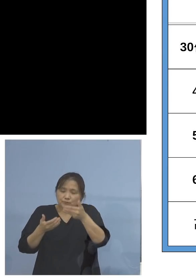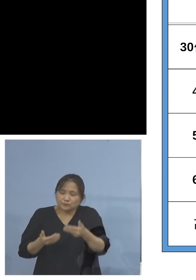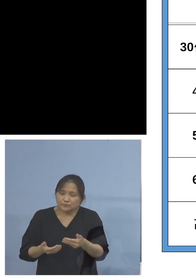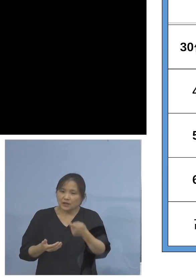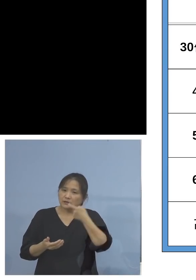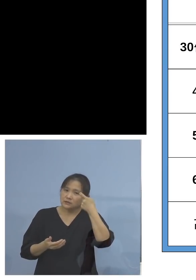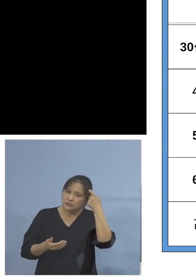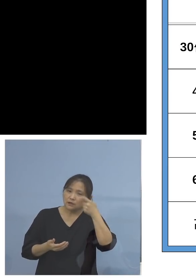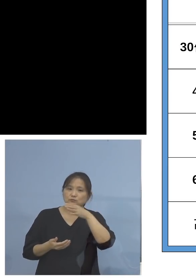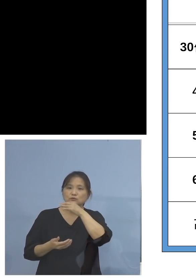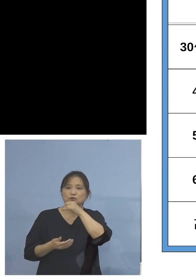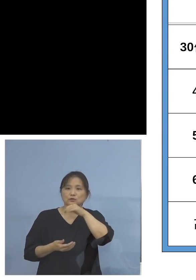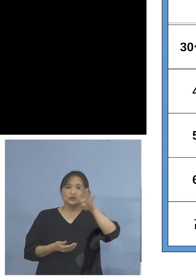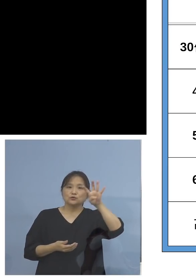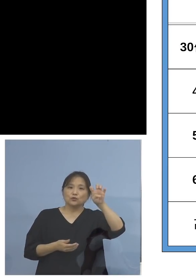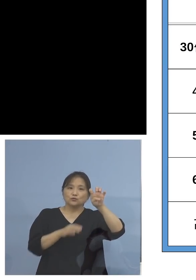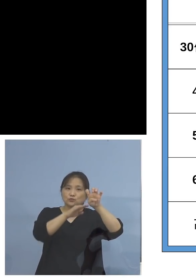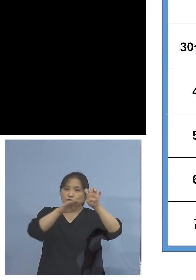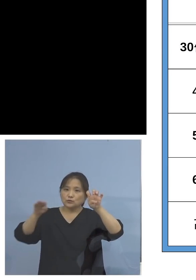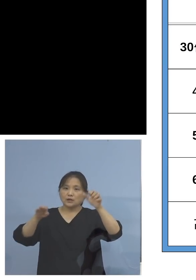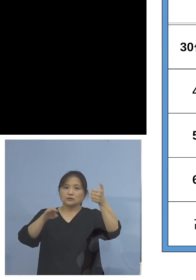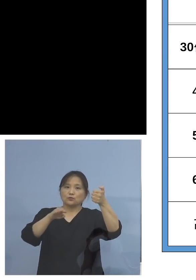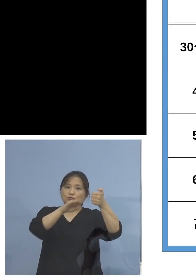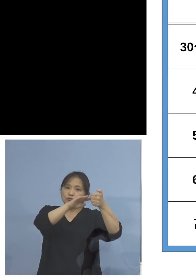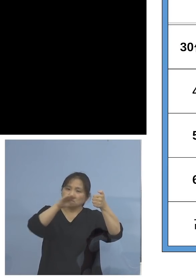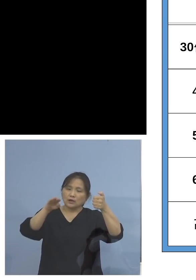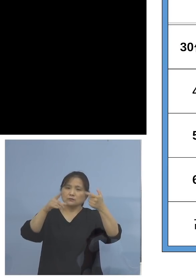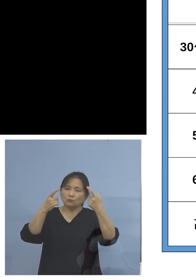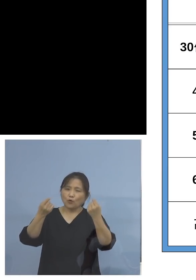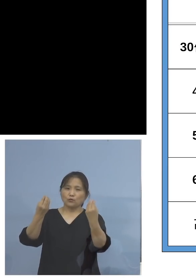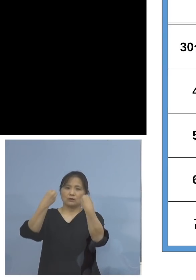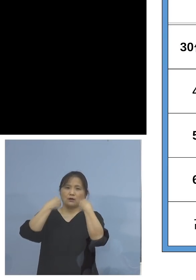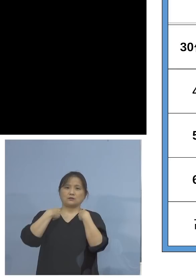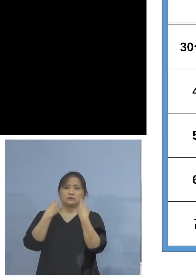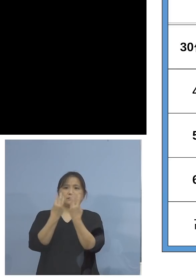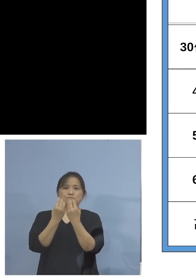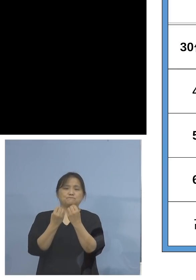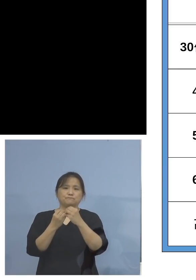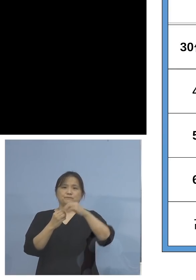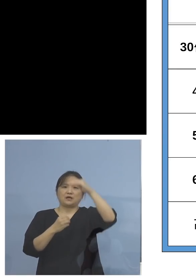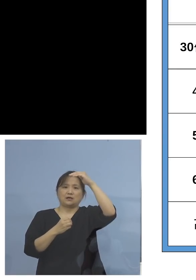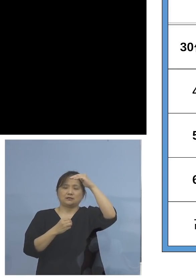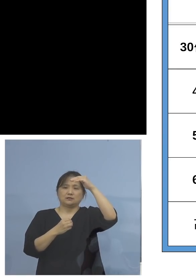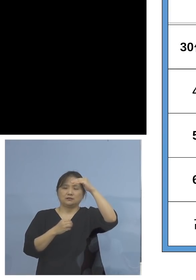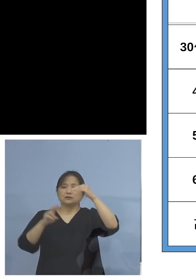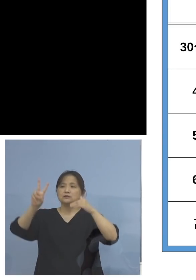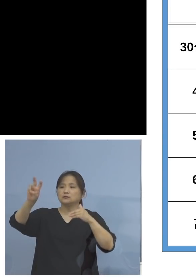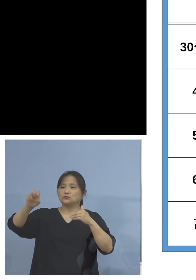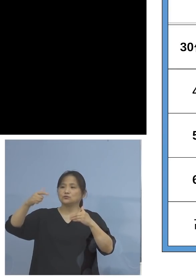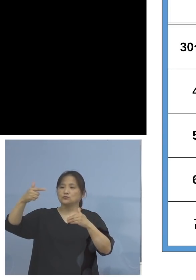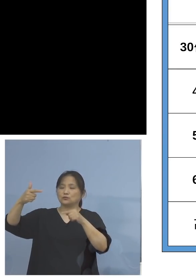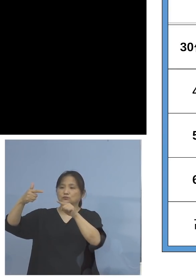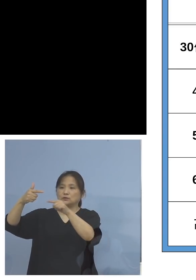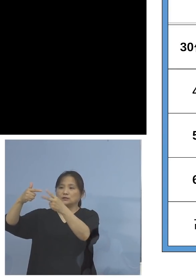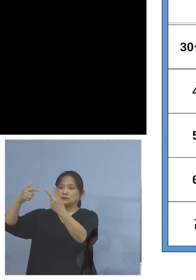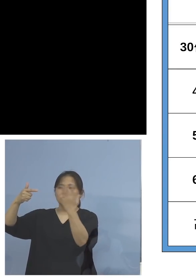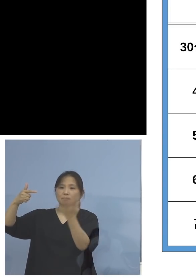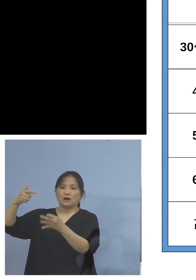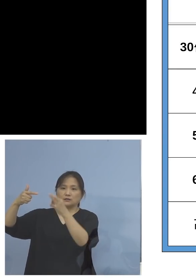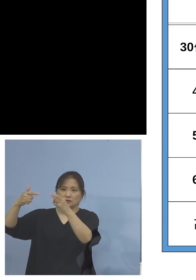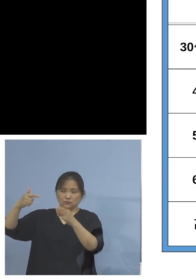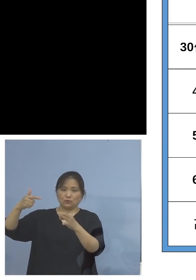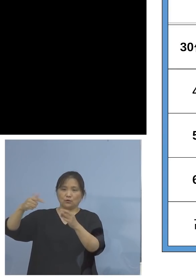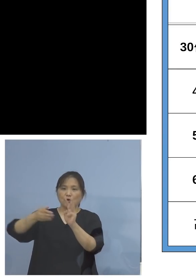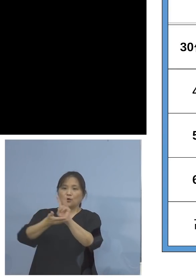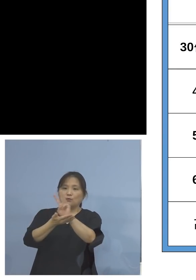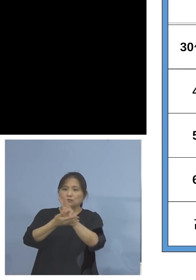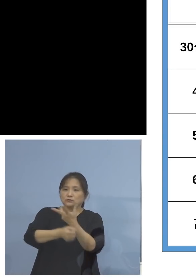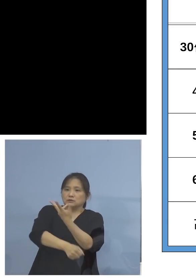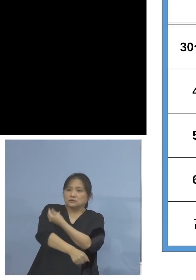40代、50代、こちらも高い26.2パーセント 逆にワクチン接種率が高いと言われる